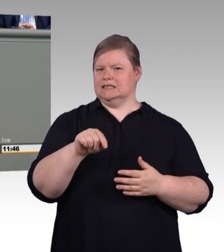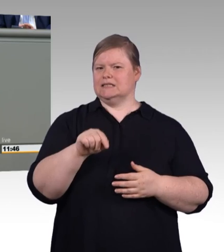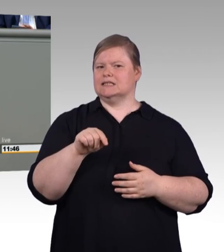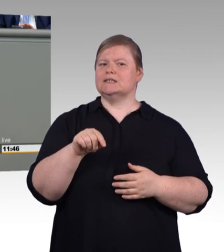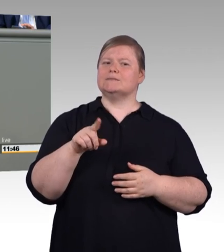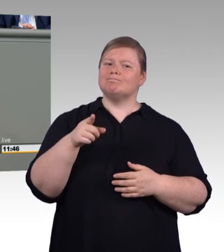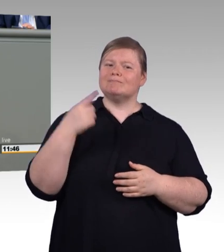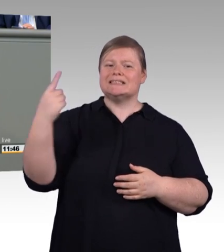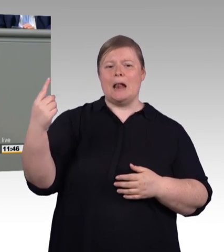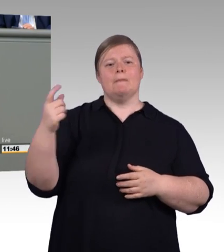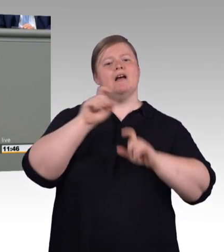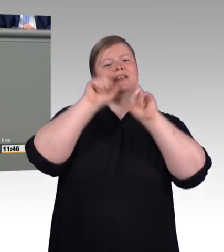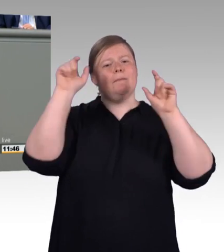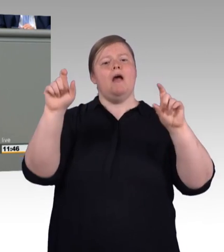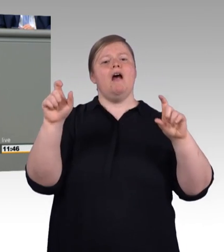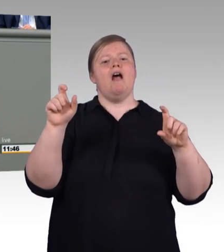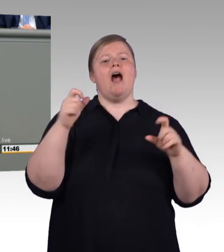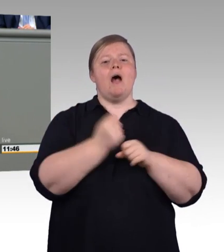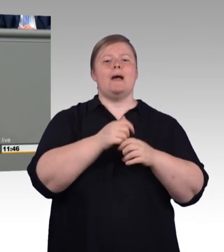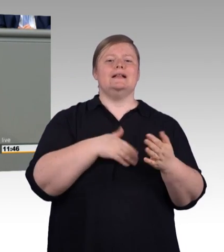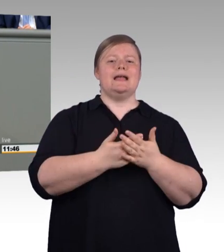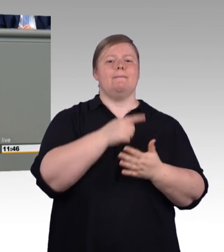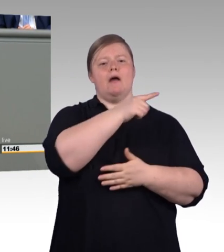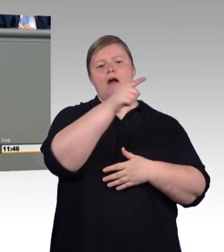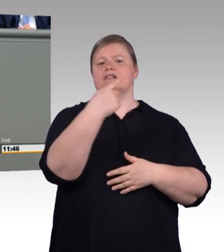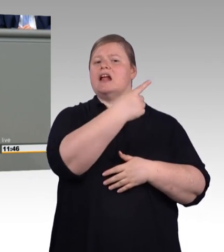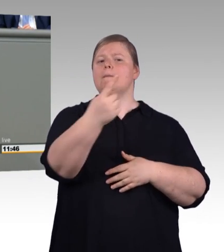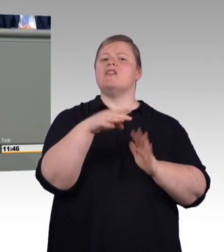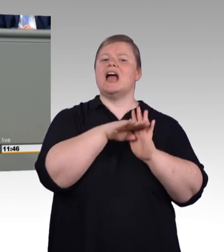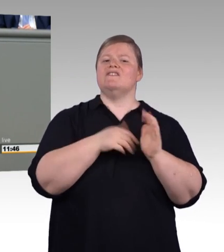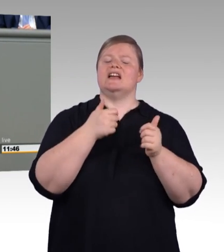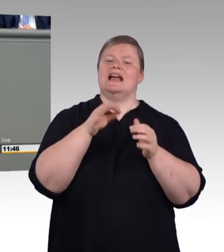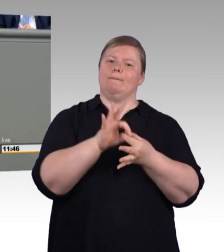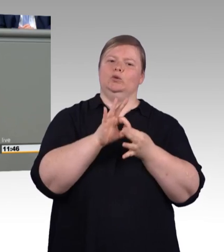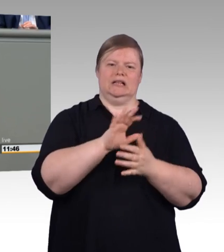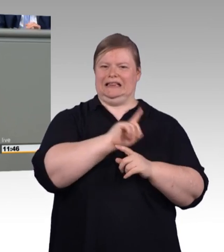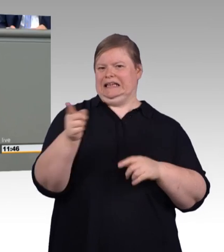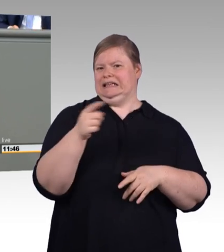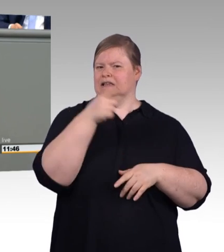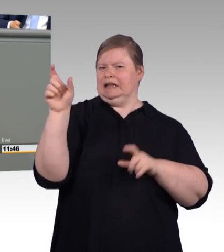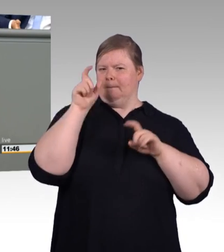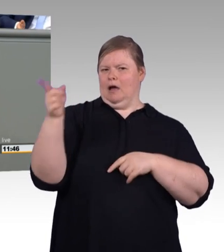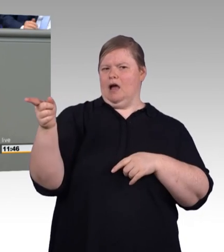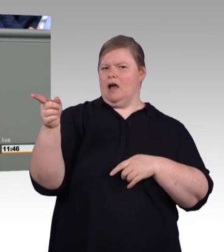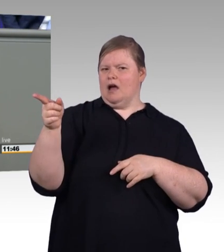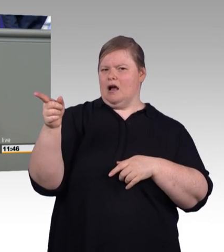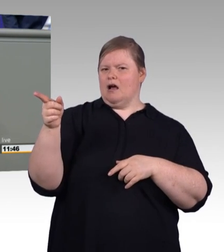Ich sage aber auch, ein Modernisierungsgesetzt, davon erwarte ich auch noch schon ein bisschen mehr. Ein echtes Signal zur Modernisierung